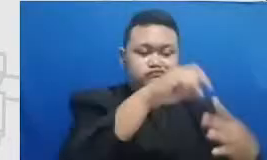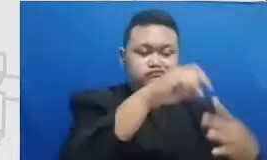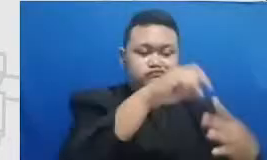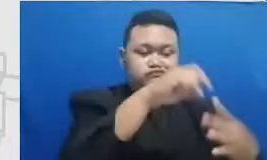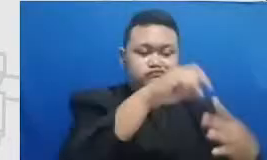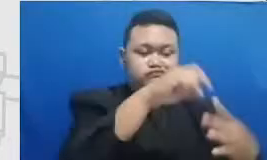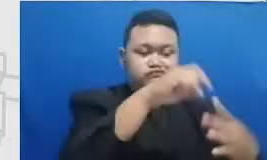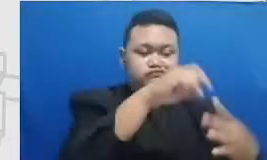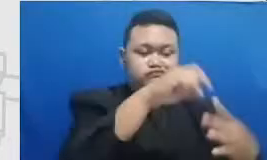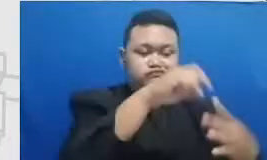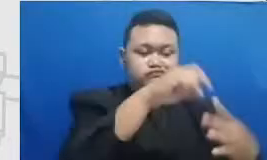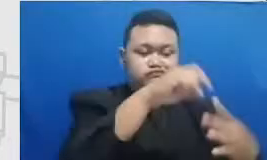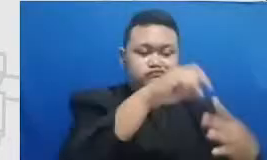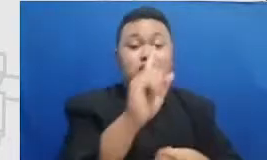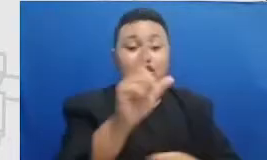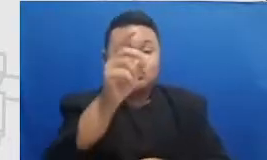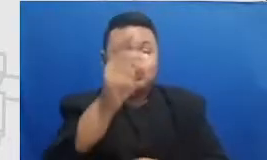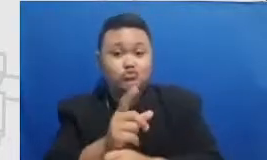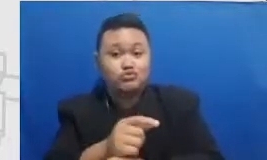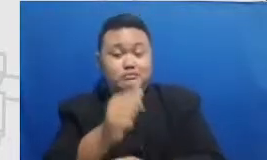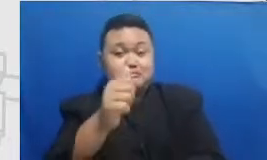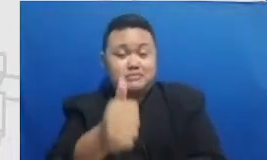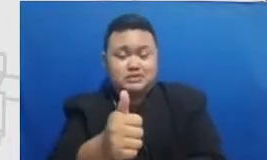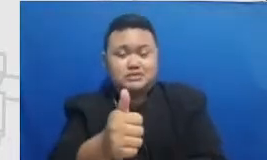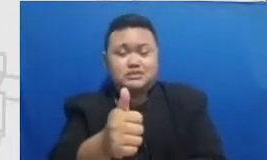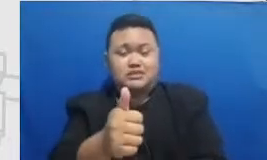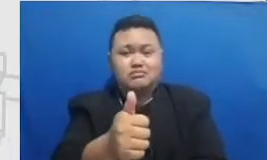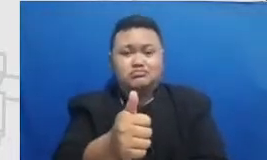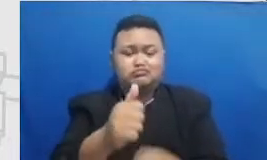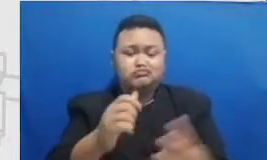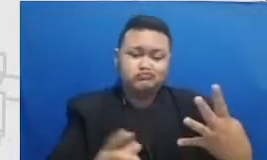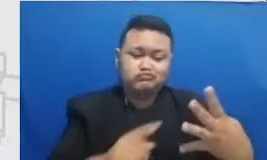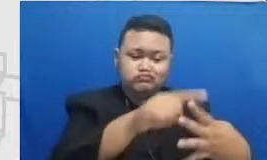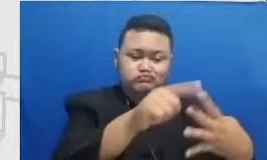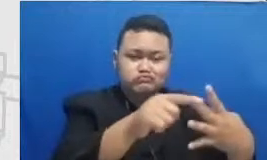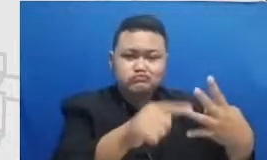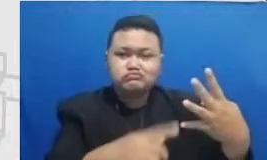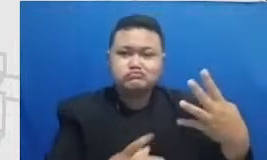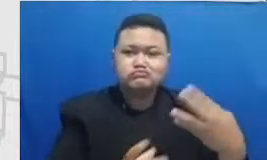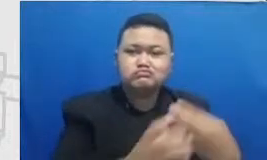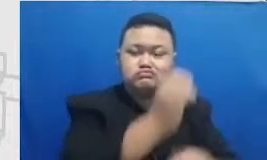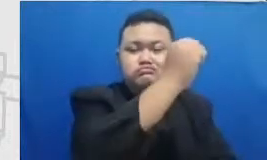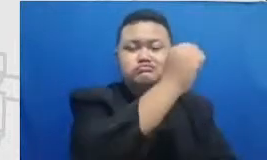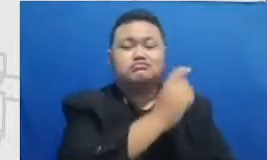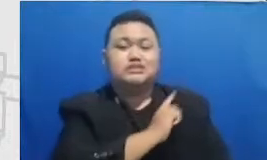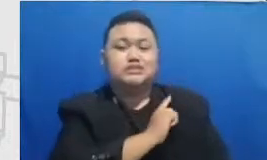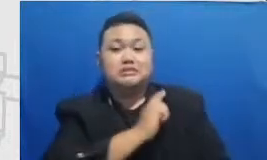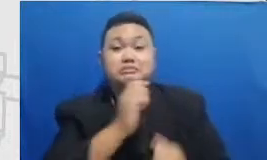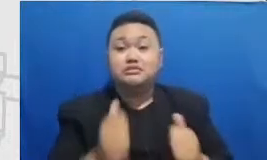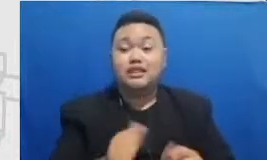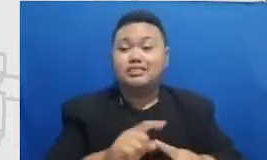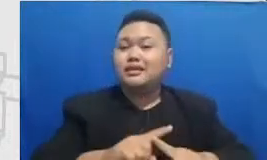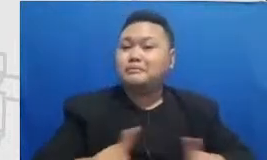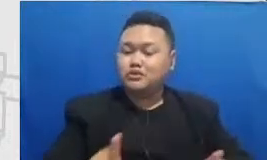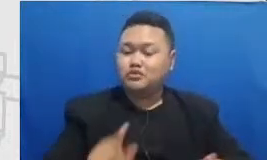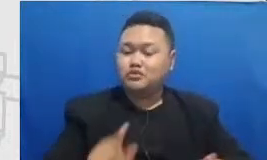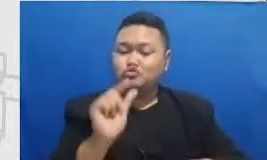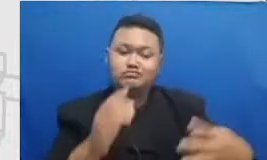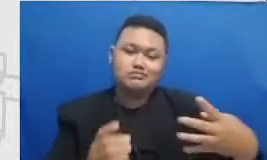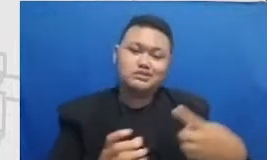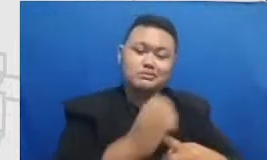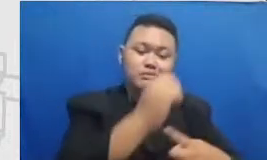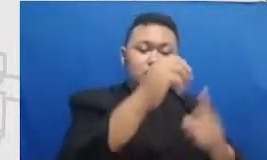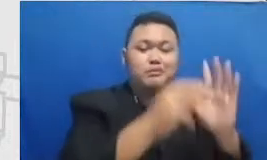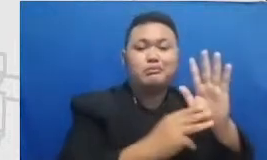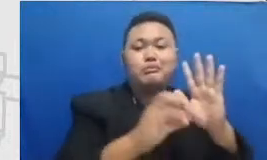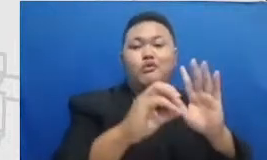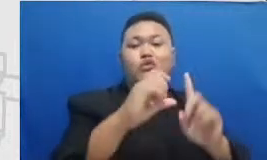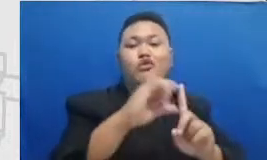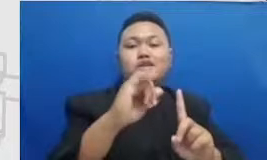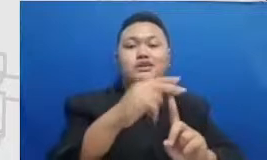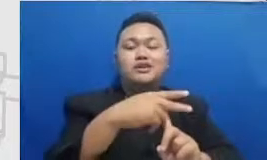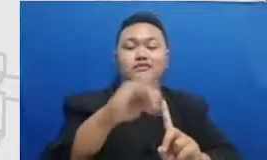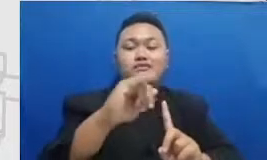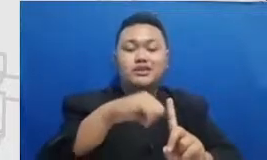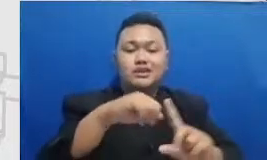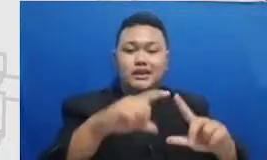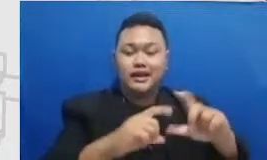mencapainya secara mandiri tapi untuk mencapai modifikasi Bapak dan Ibu perlu tim Bapak dan